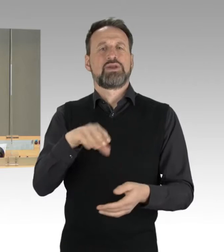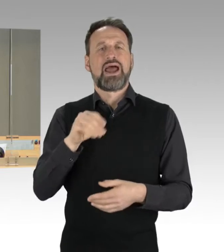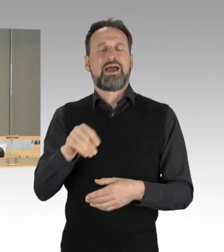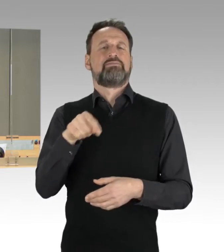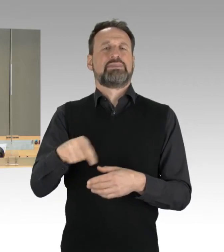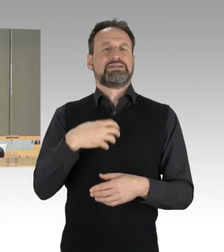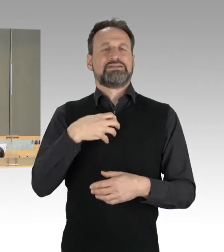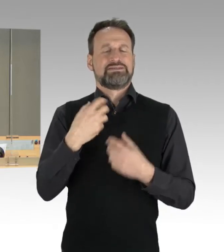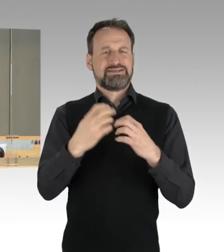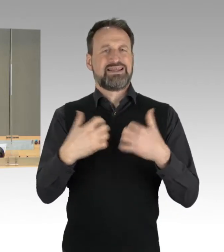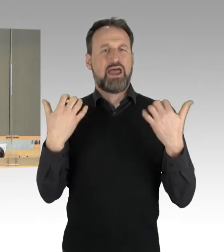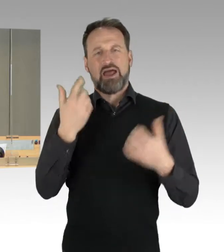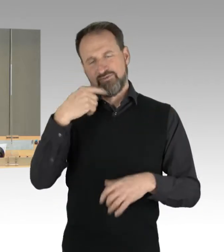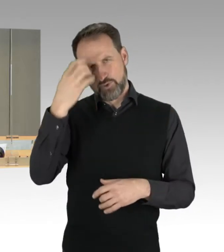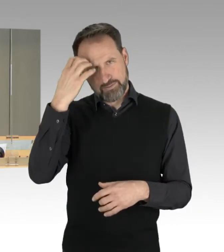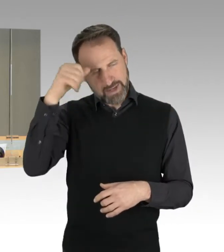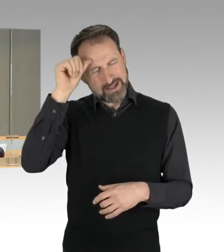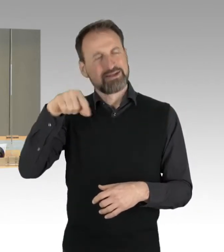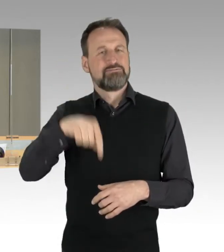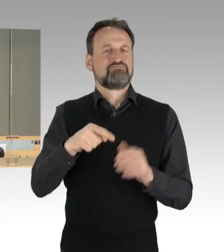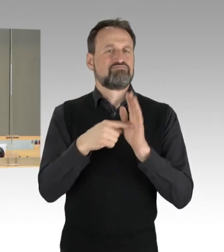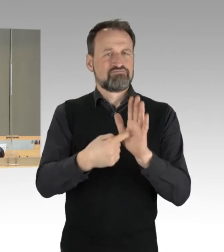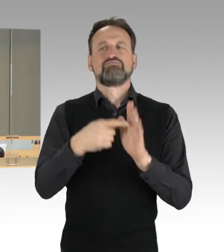über die Prüfung der Haushalts- und Wirtschaftsführung 2019